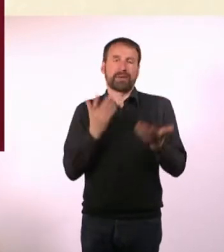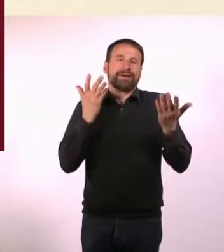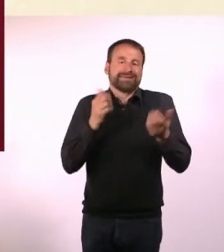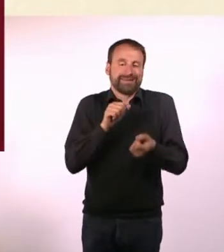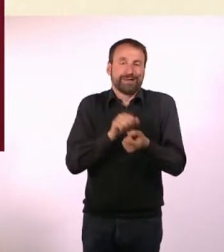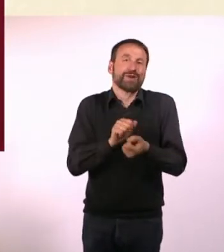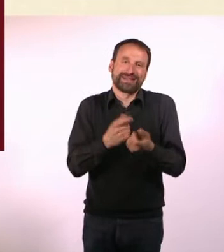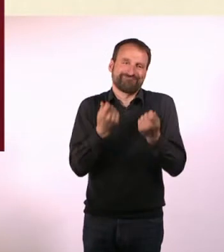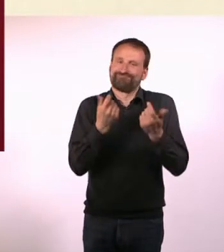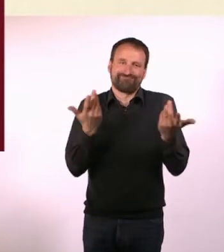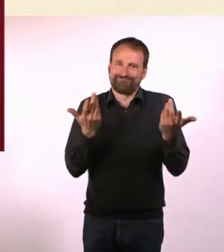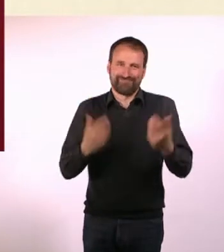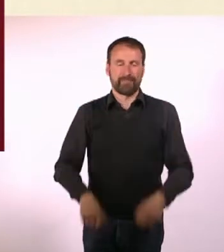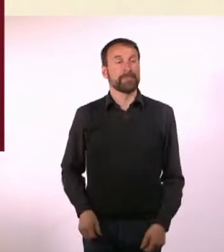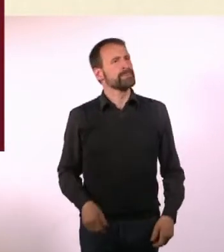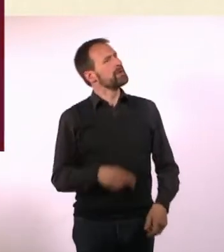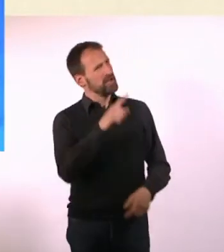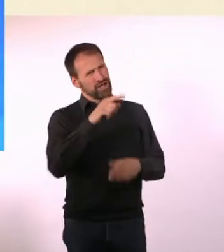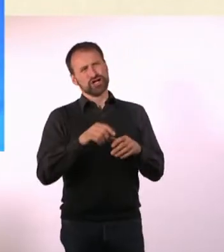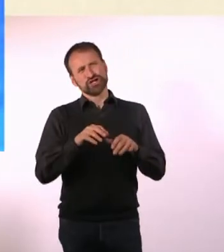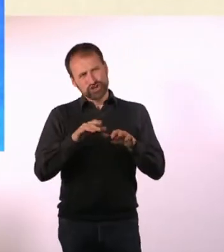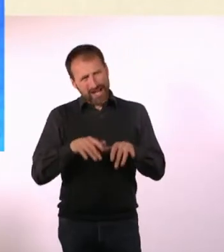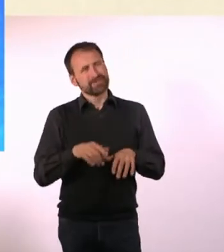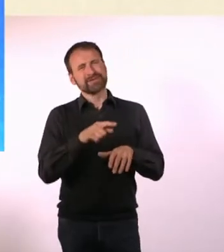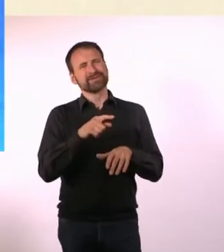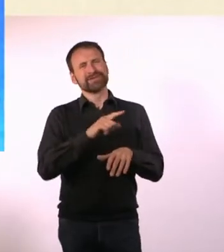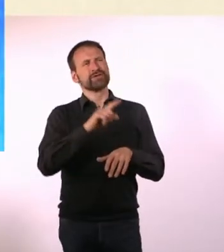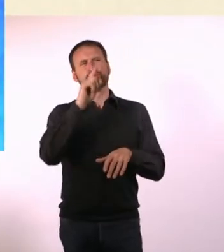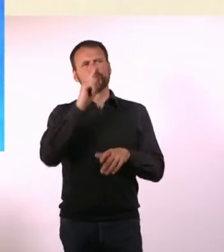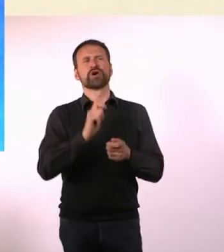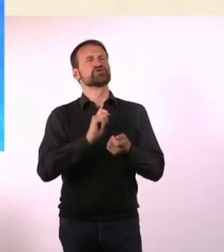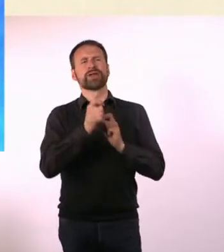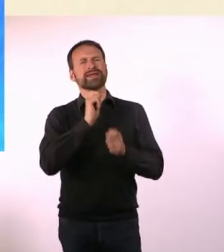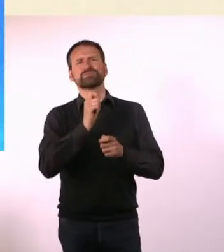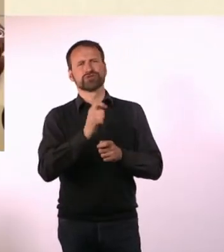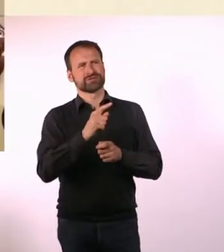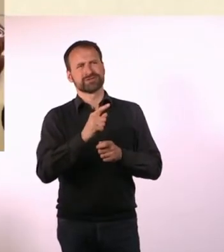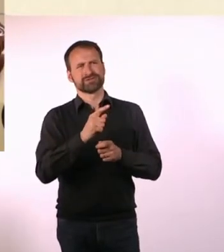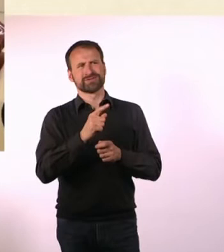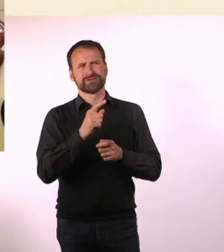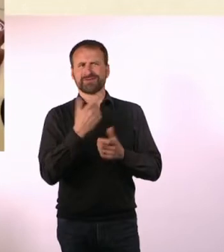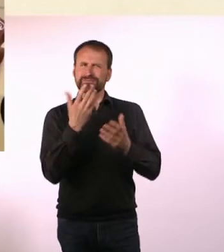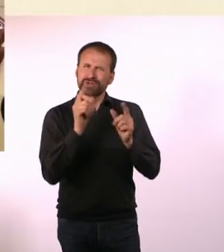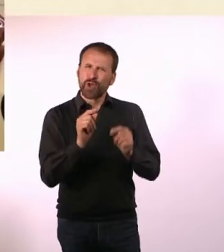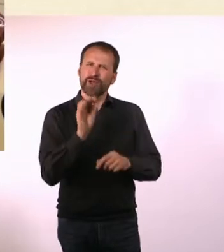Für Dich bedeutet Schreiben aber mehr, als einfach journalistisch tätig zu sein? Und was genau, schauen wir uns in dem Einspieler mal an.